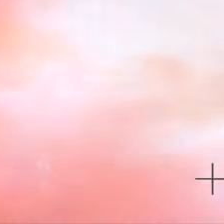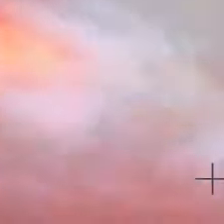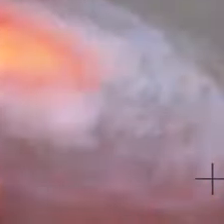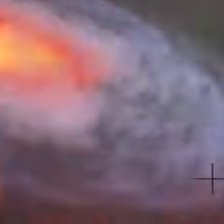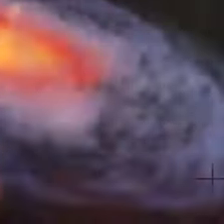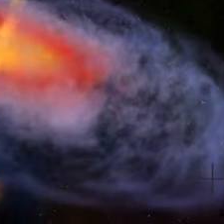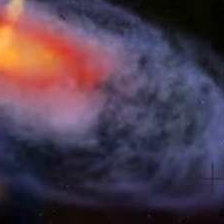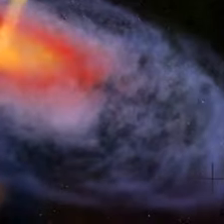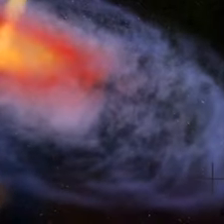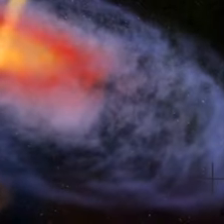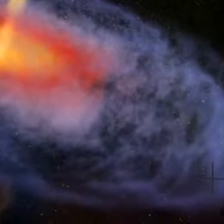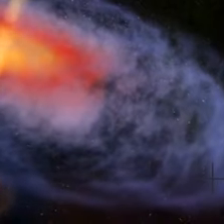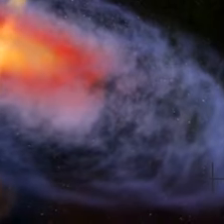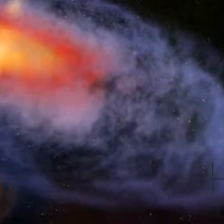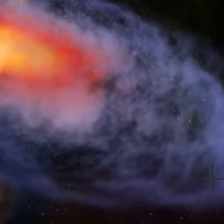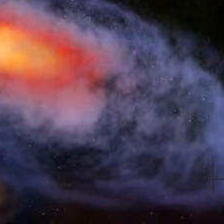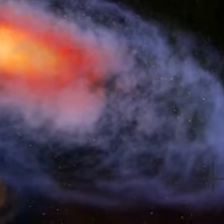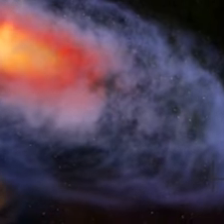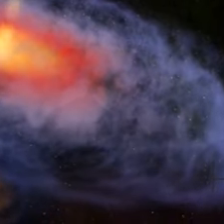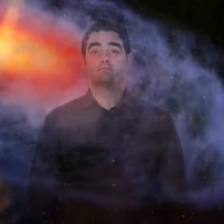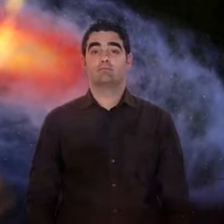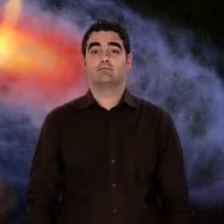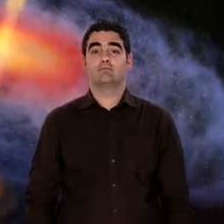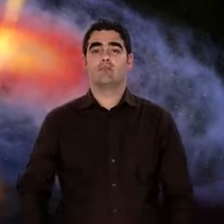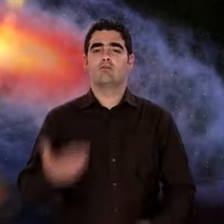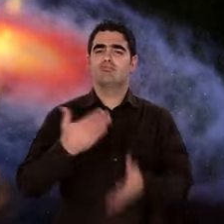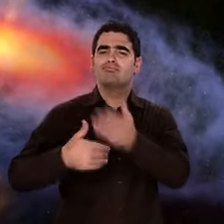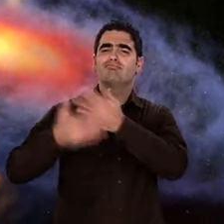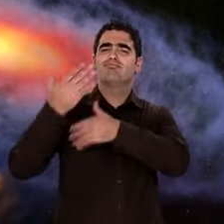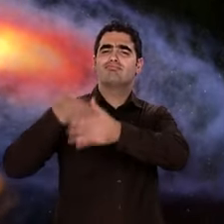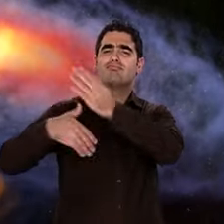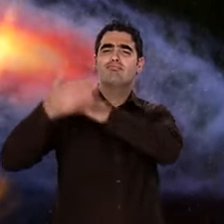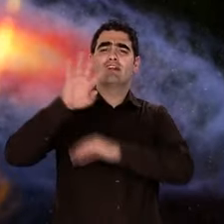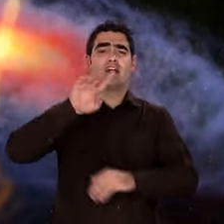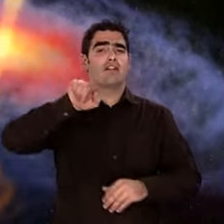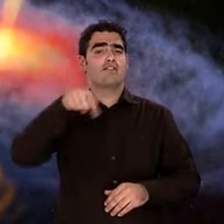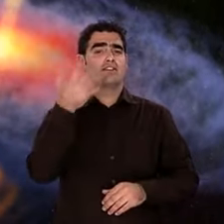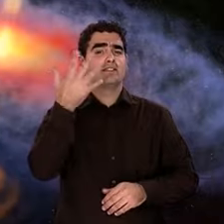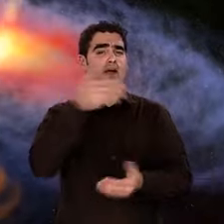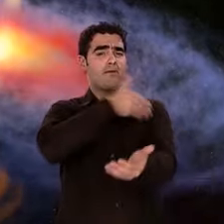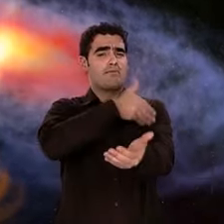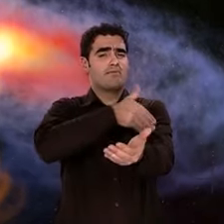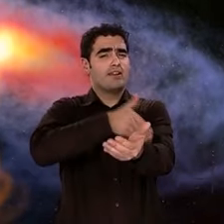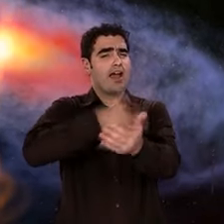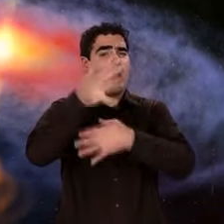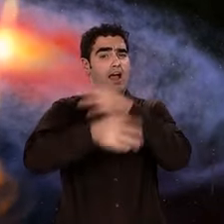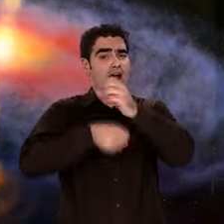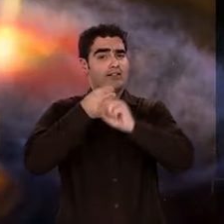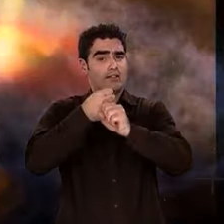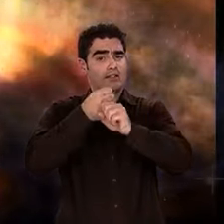un nuage de gaz et de poussières se condense à son tour. Une nouvelle étoile apparaît, c'est notre Soleil.